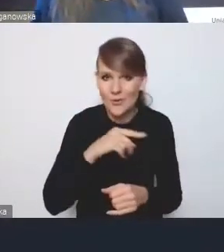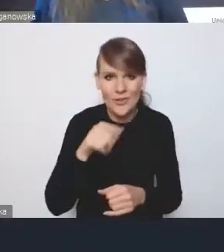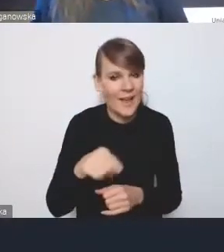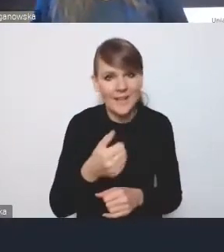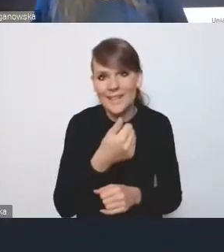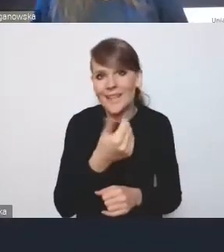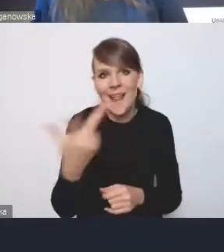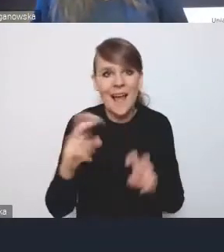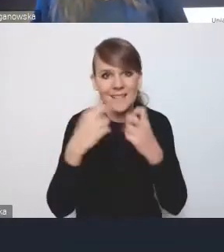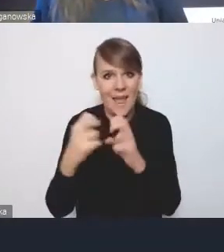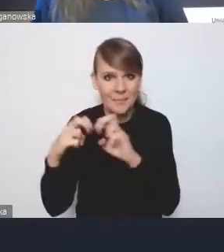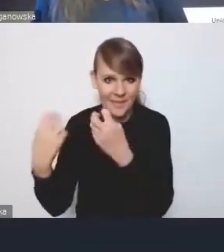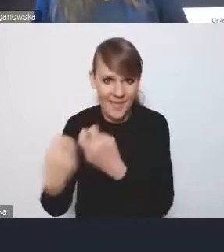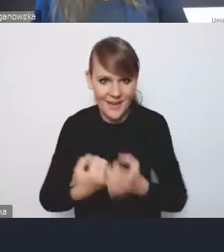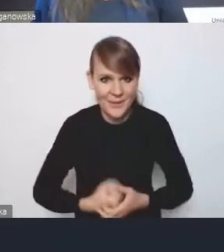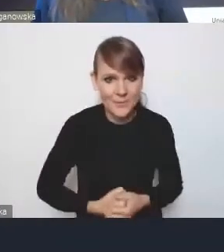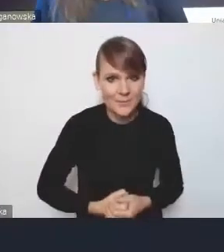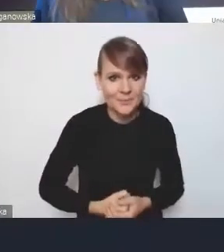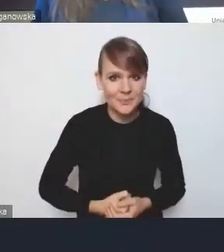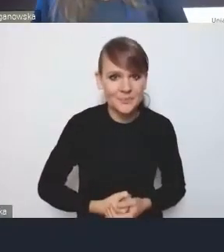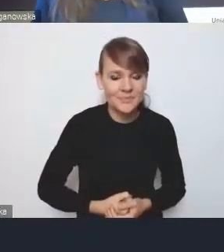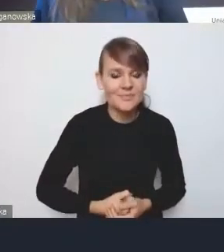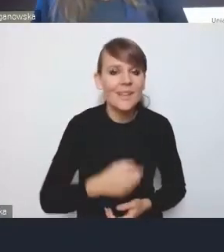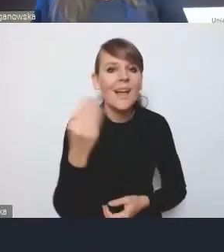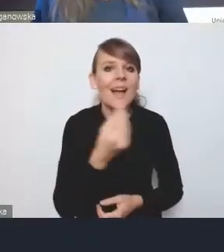masz